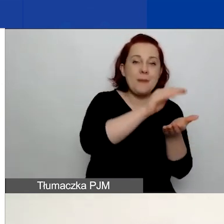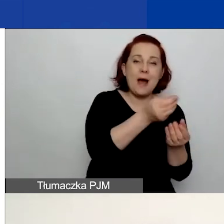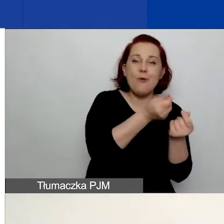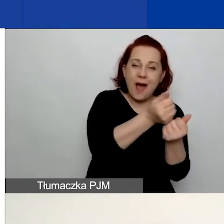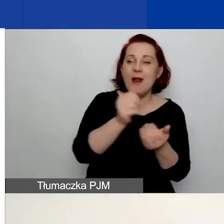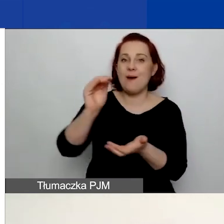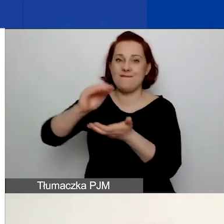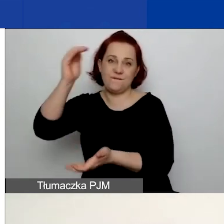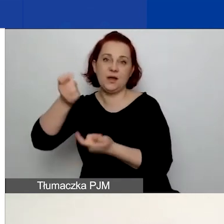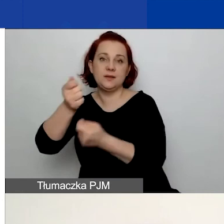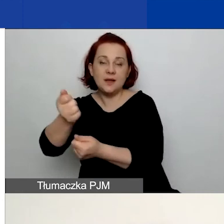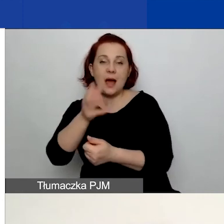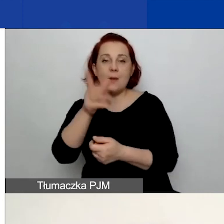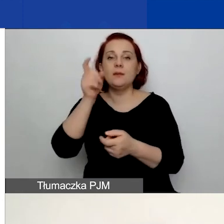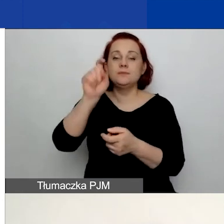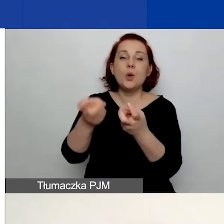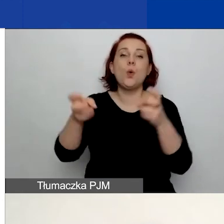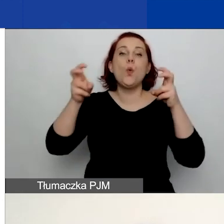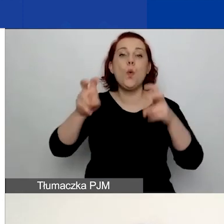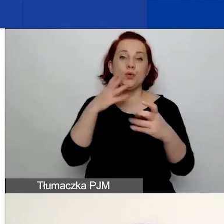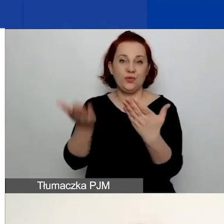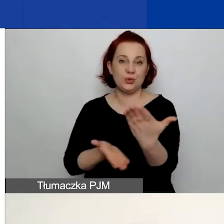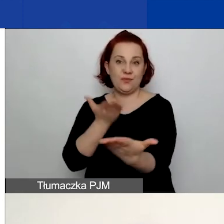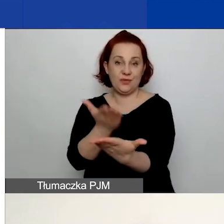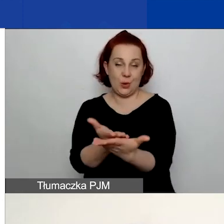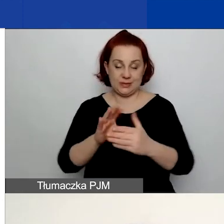A następnie kliknąć "Utwórz wniosek". Z technicznego punktu widzenia